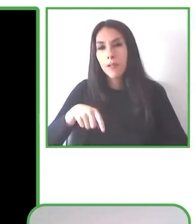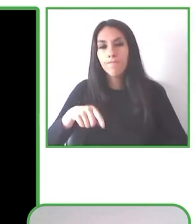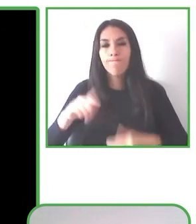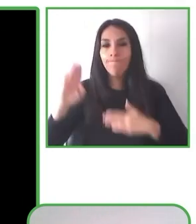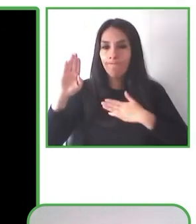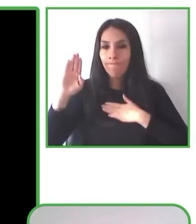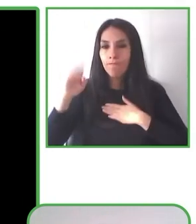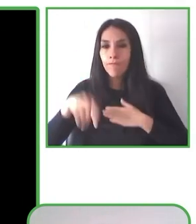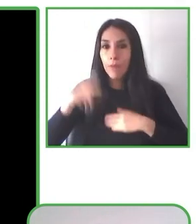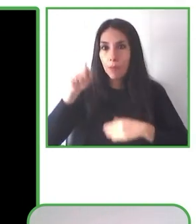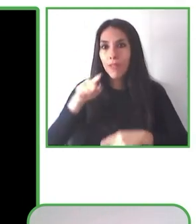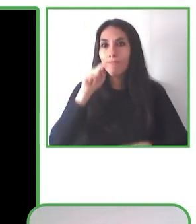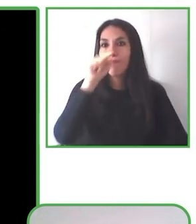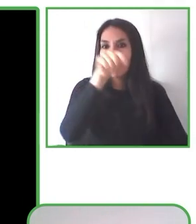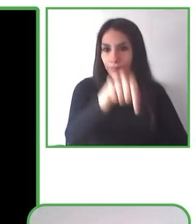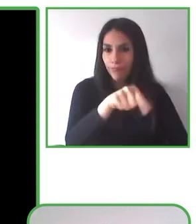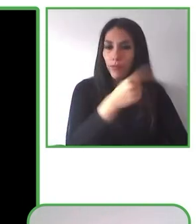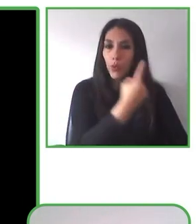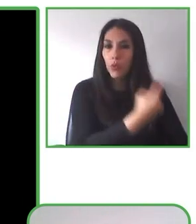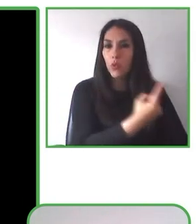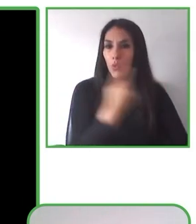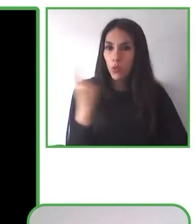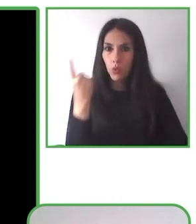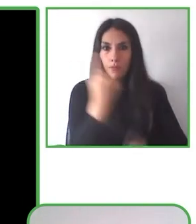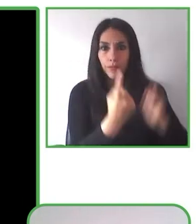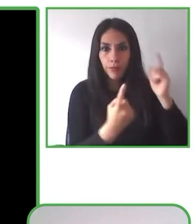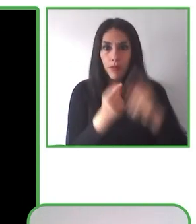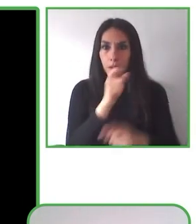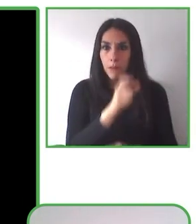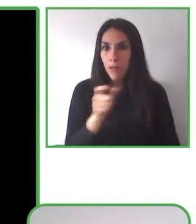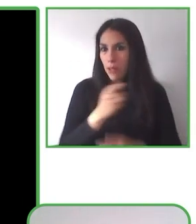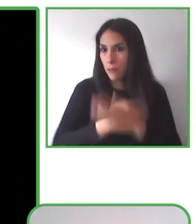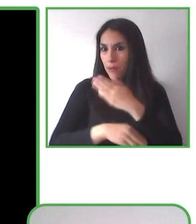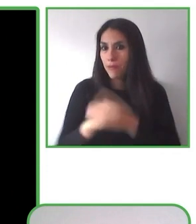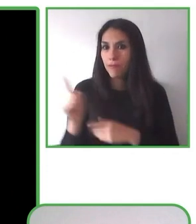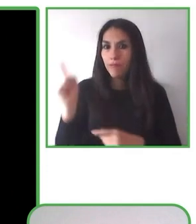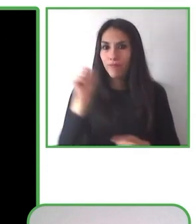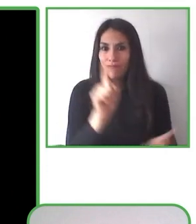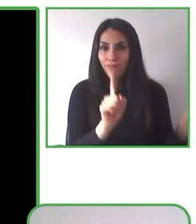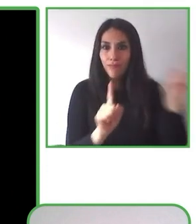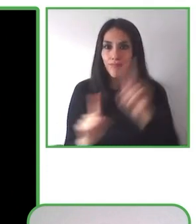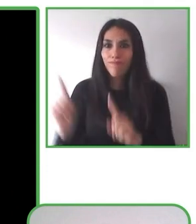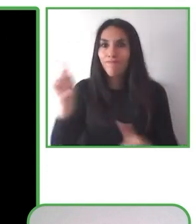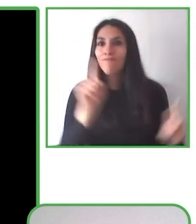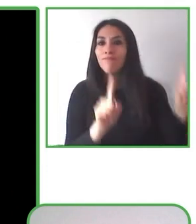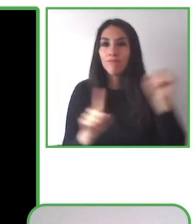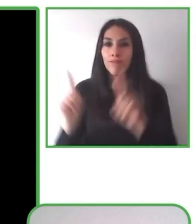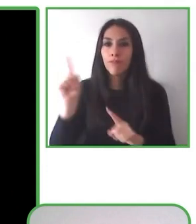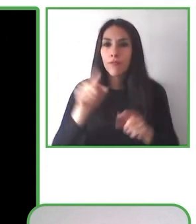de que han vivido una experiencia grata, una experiencia satisfactoria, que les gusta y